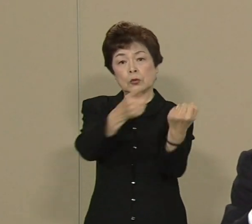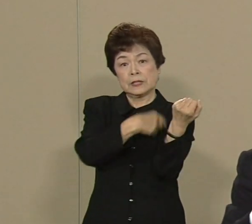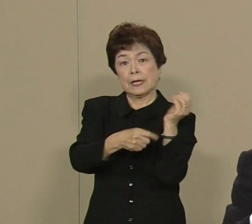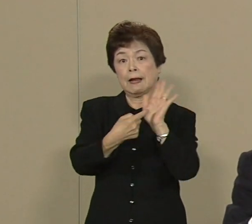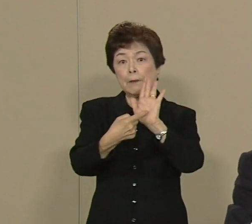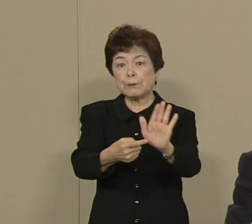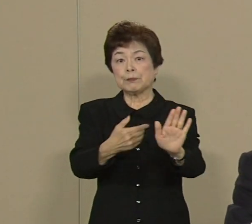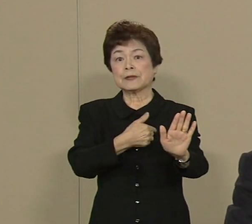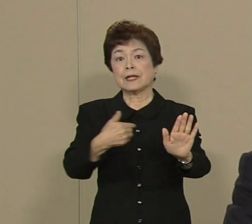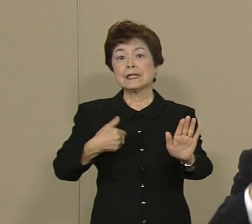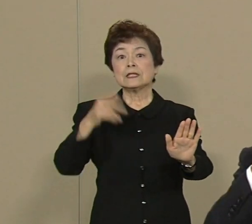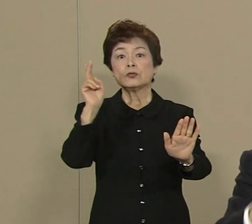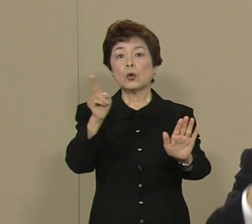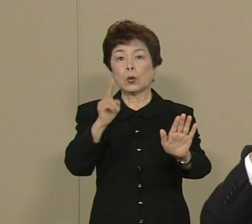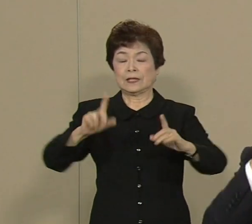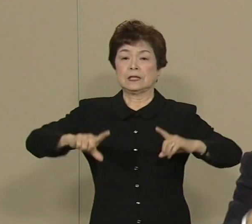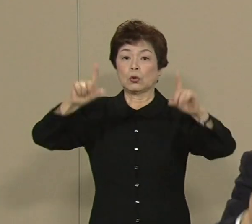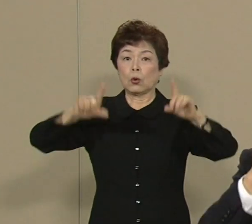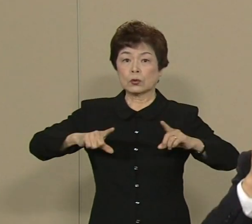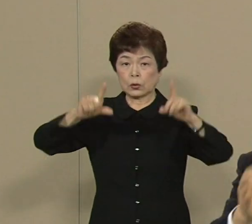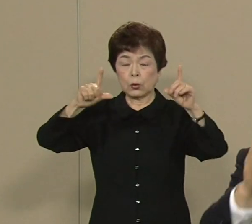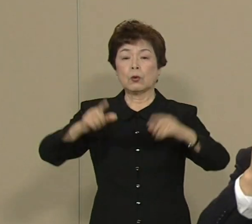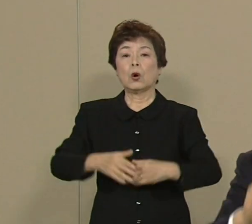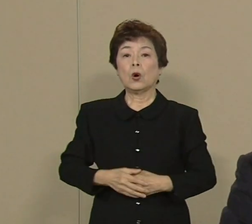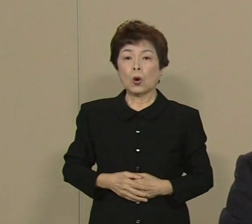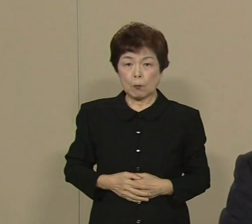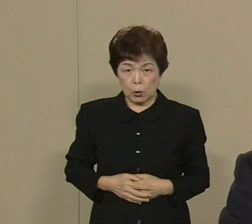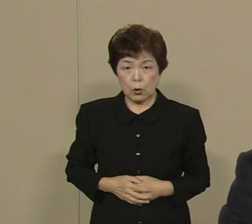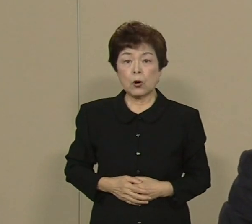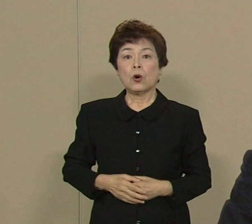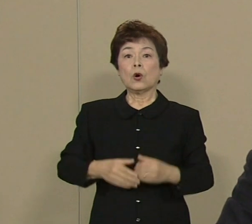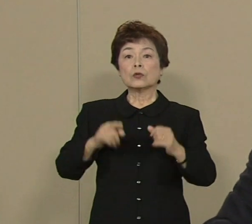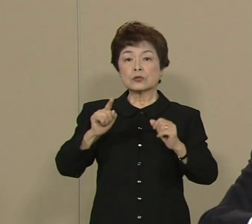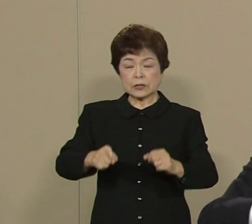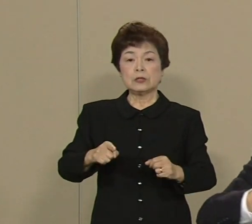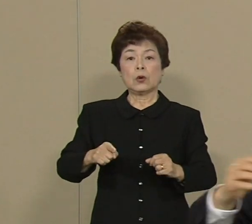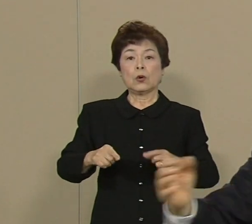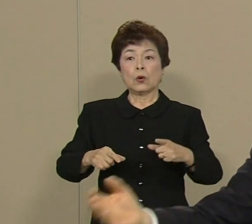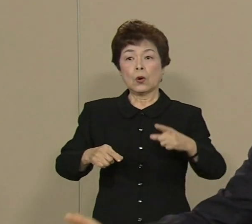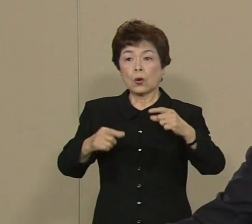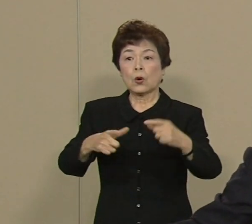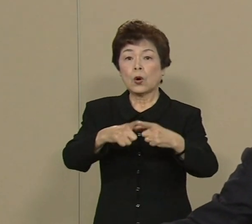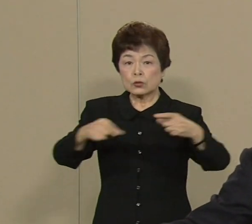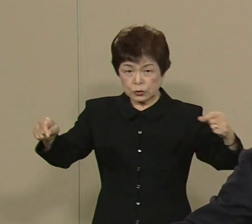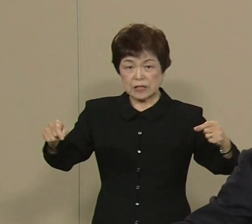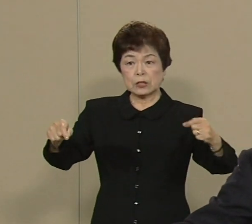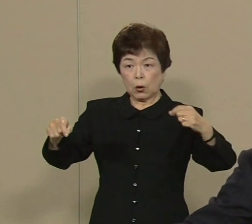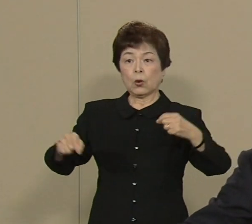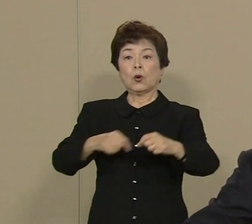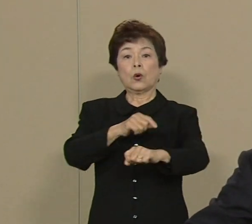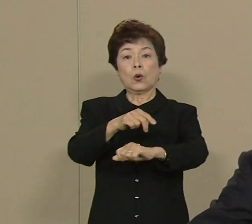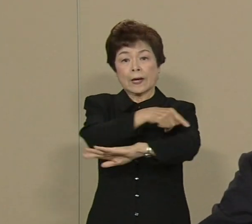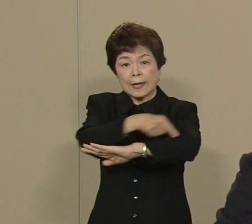東京をですね 国家戦略特区にして そして 他の日本の地域に先駆けて